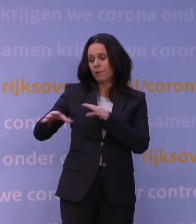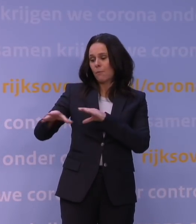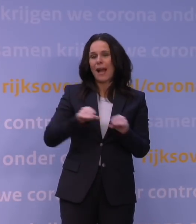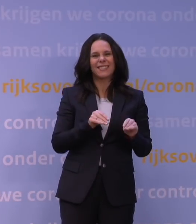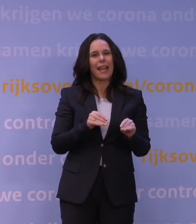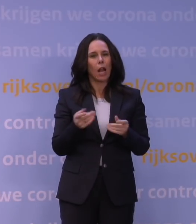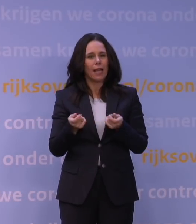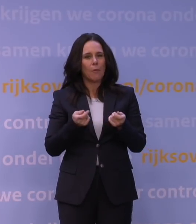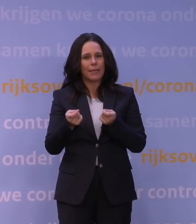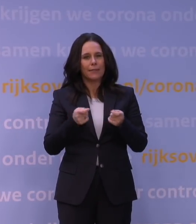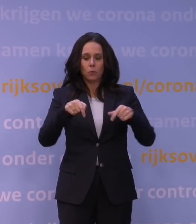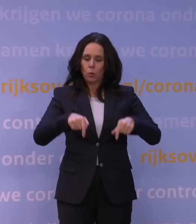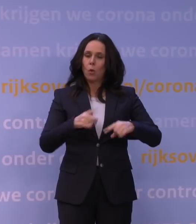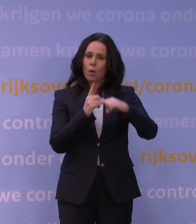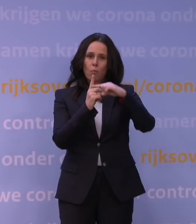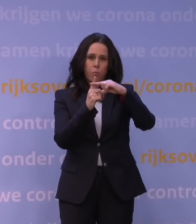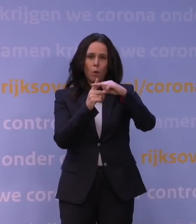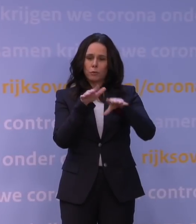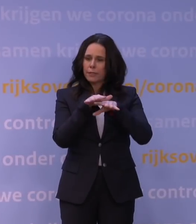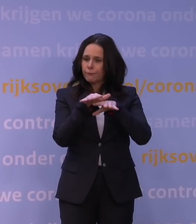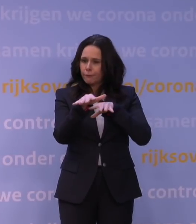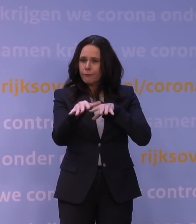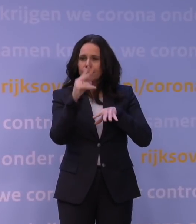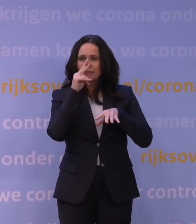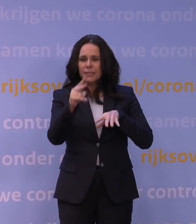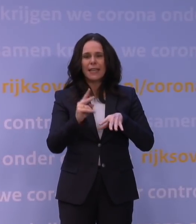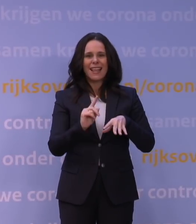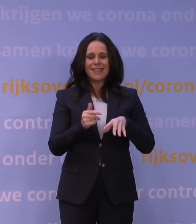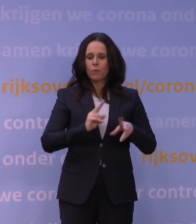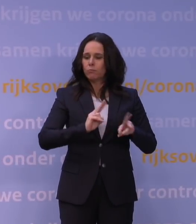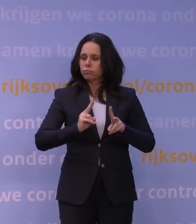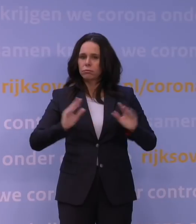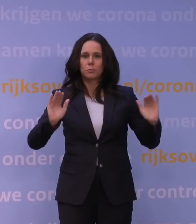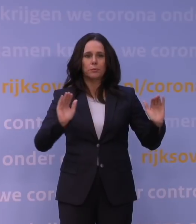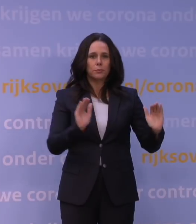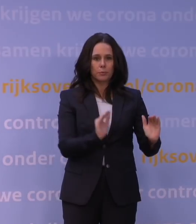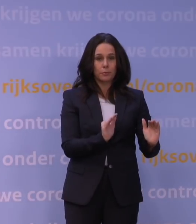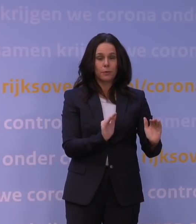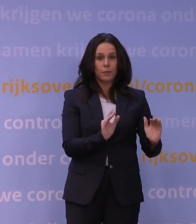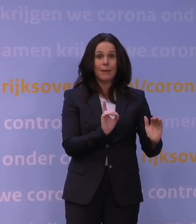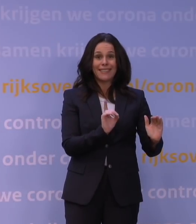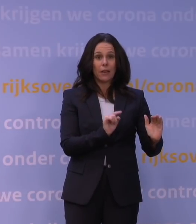We zien daar nu de gunstige effecten van op het aantal nieuwe infecties. Tegelijkertijd realiseren we ons